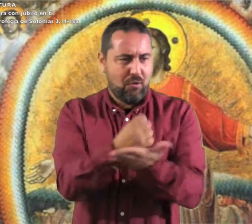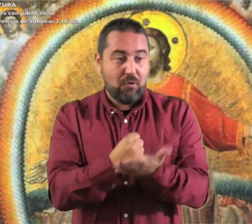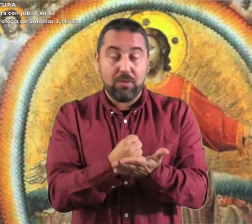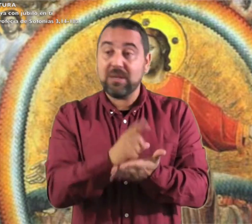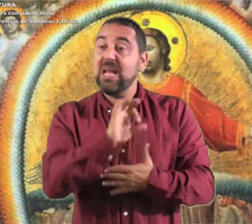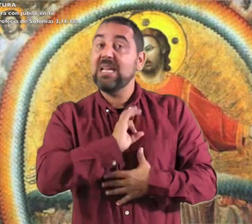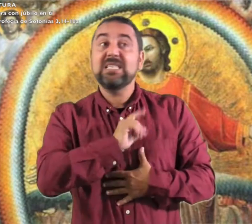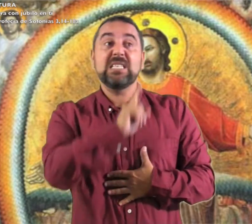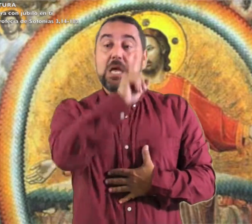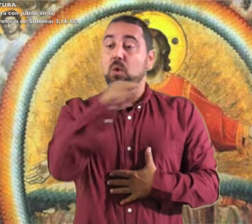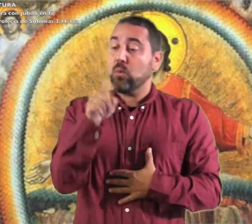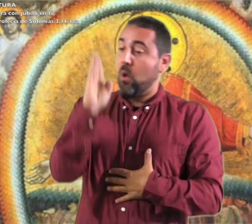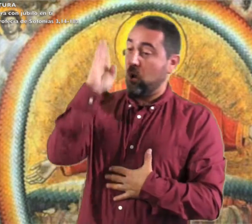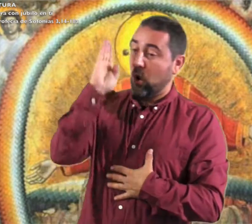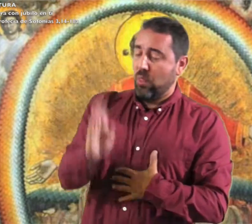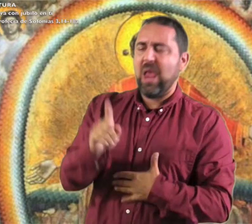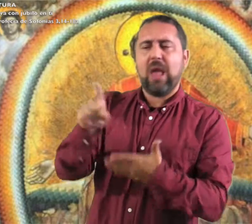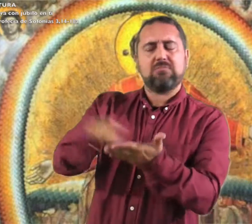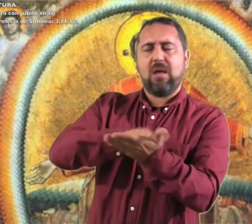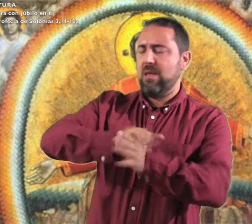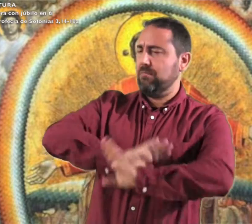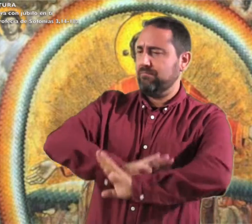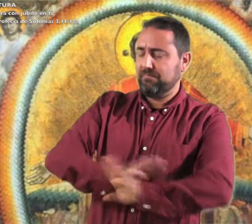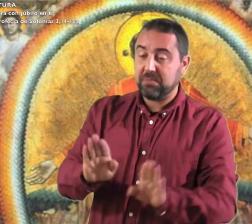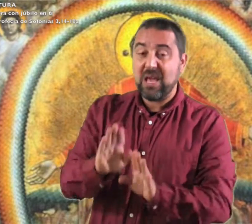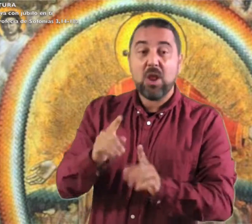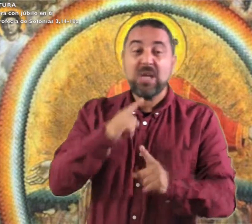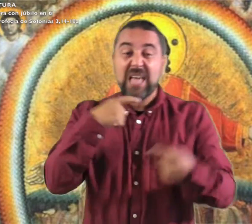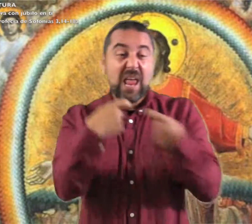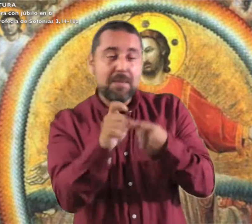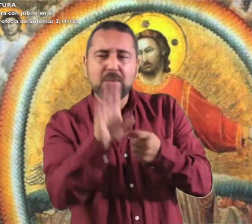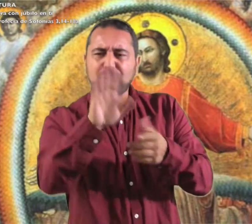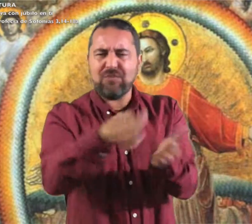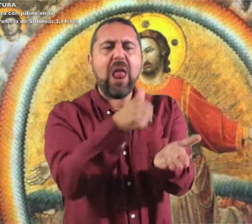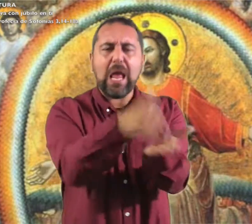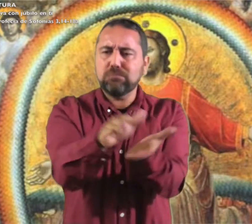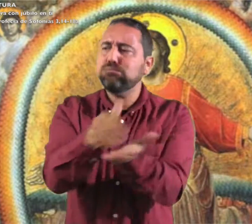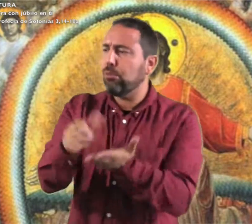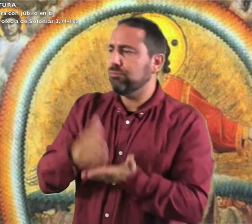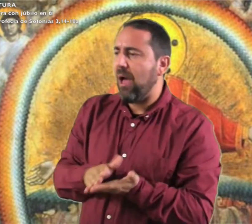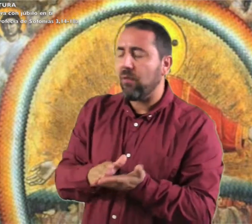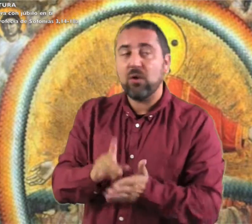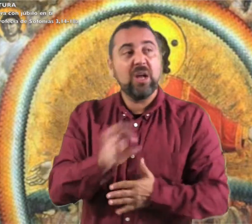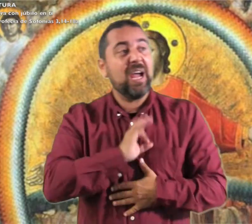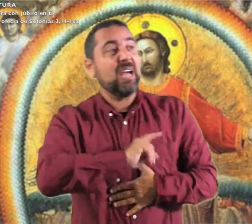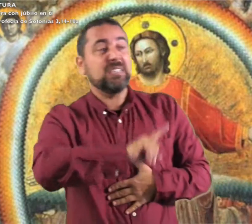de todo corazón Jerusalén,. El Señor ha canceladotu condena, ha expulsado